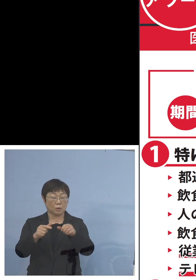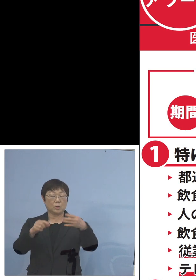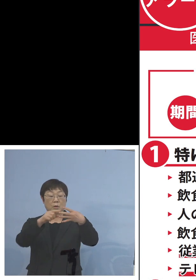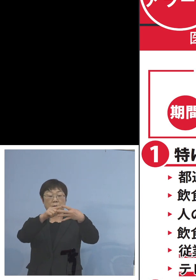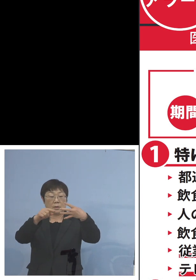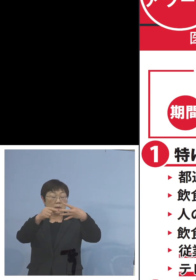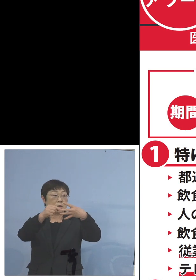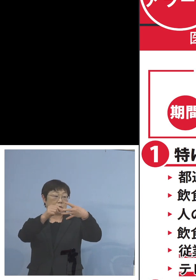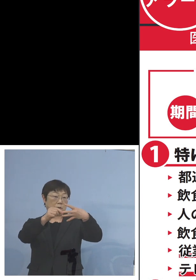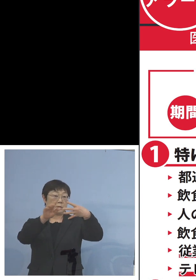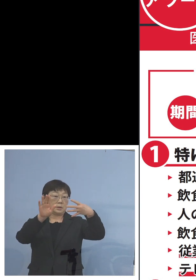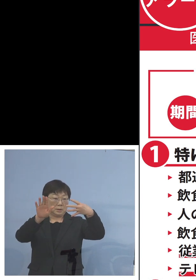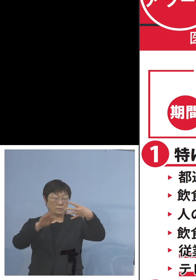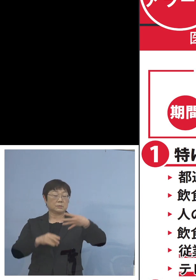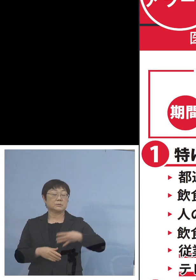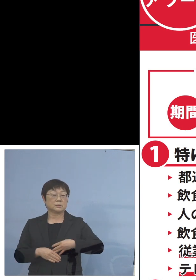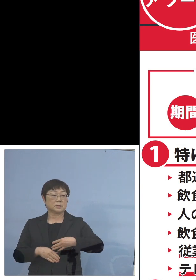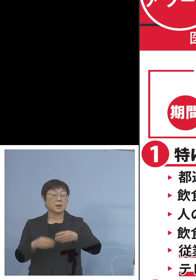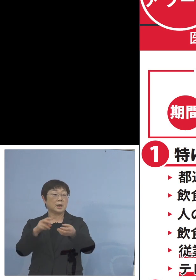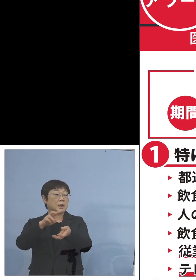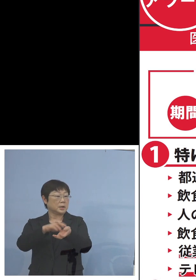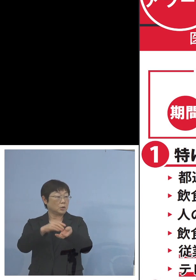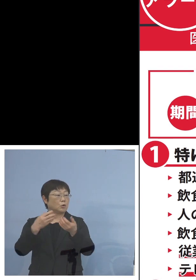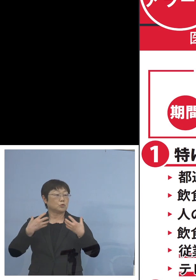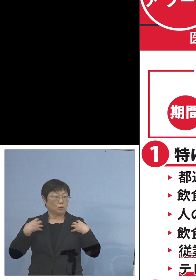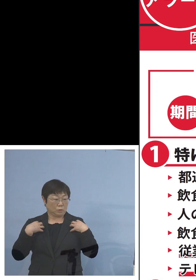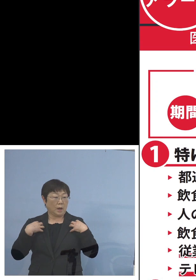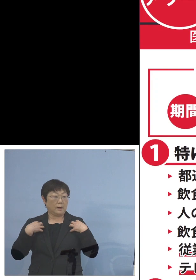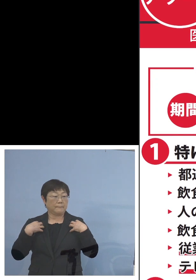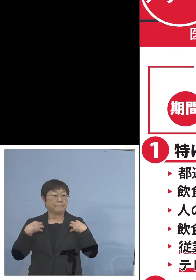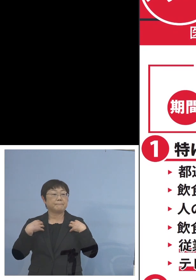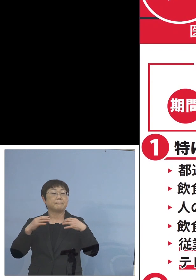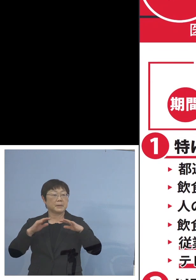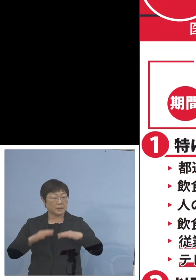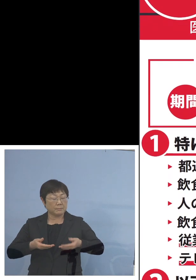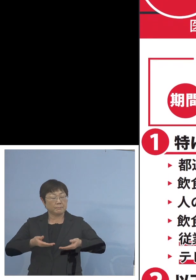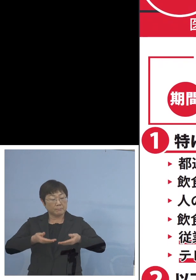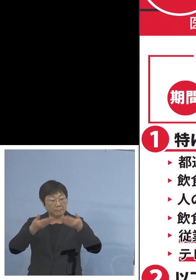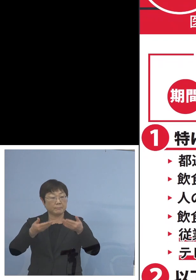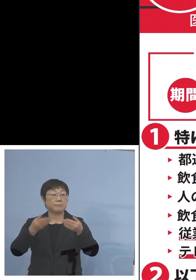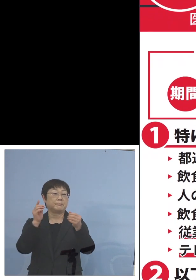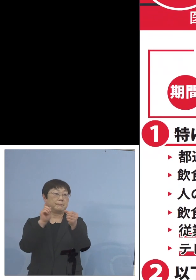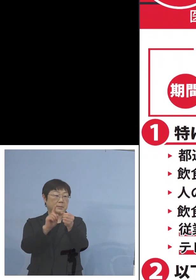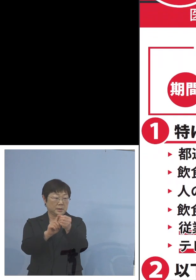となっておりますが医療への負荷 少しでも軽減をしていただくように